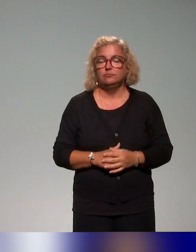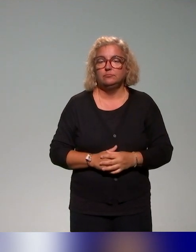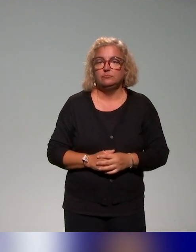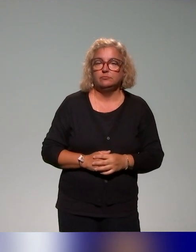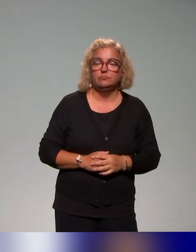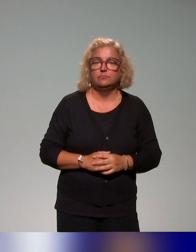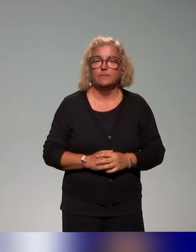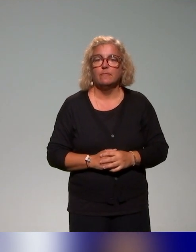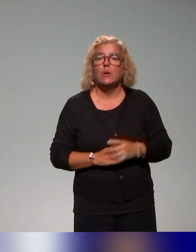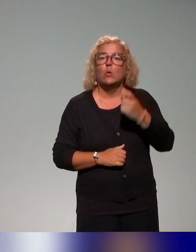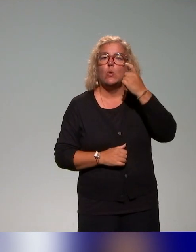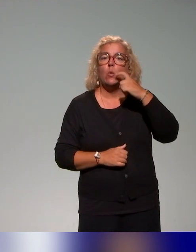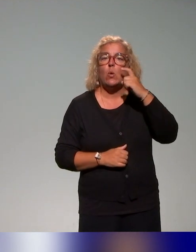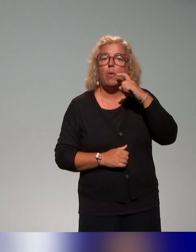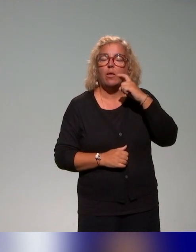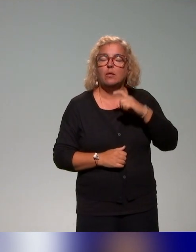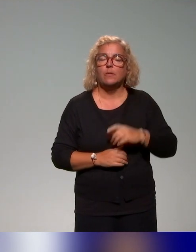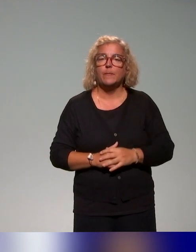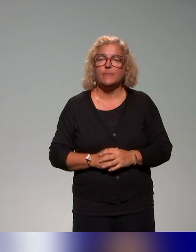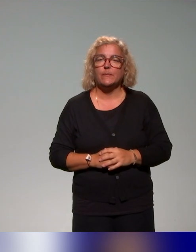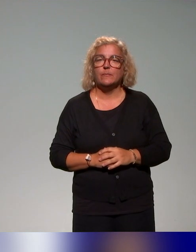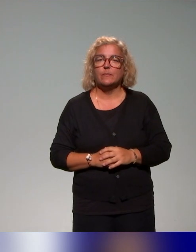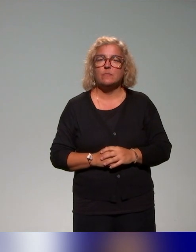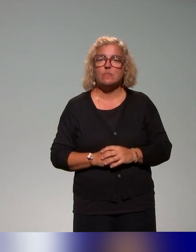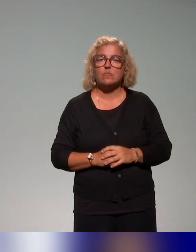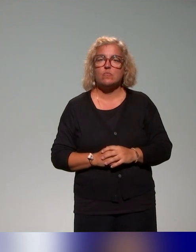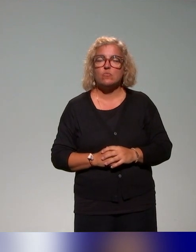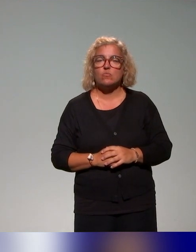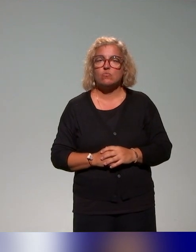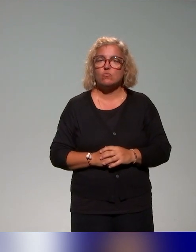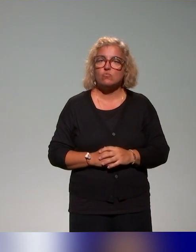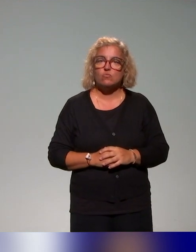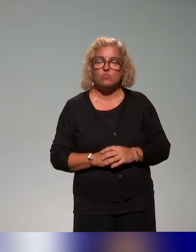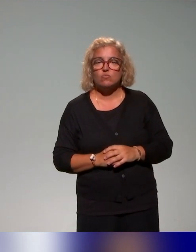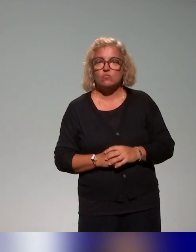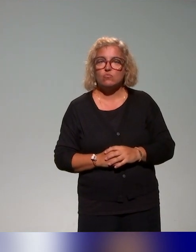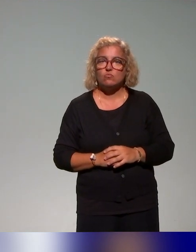Donc on a pu remarquer qu'au regard du nombre d'établissements,